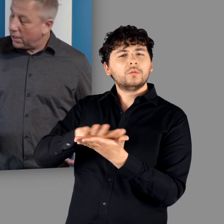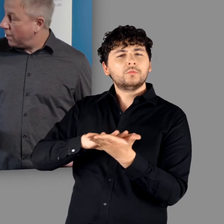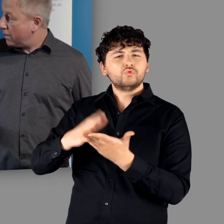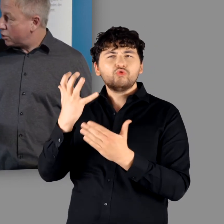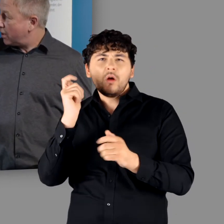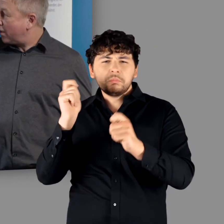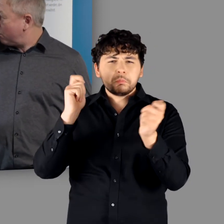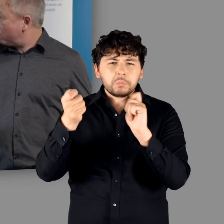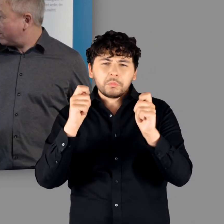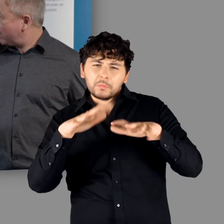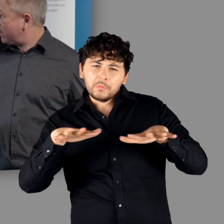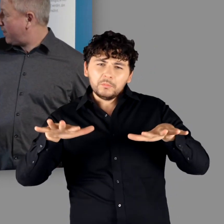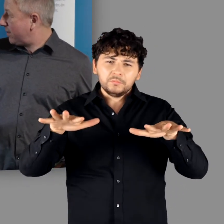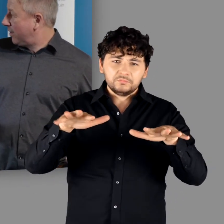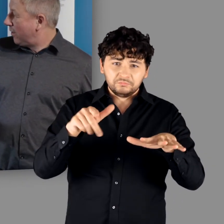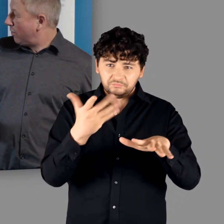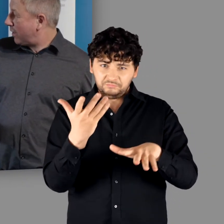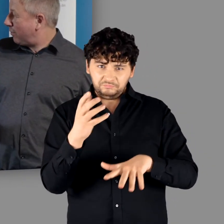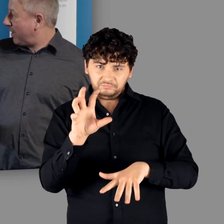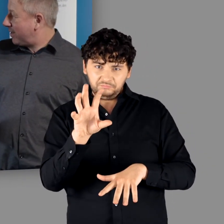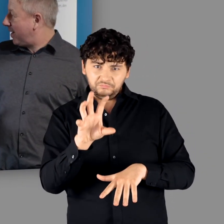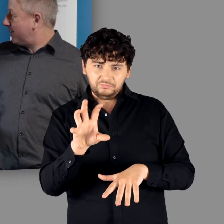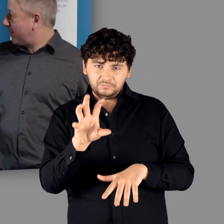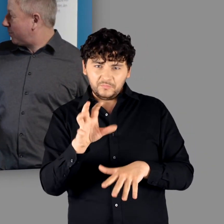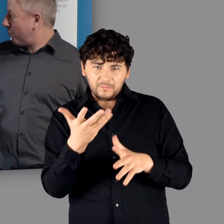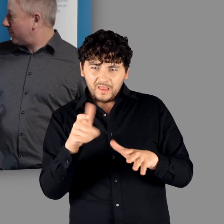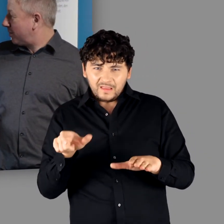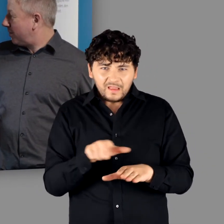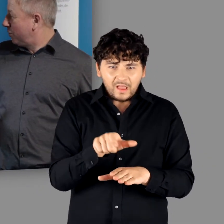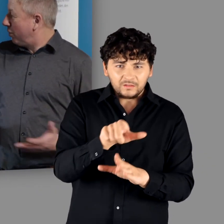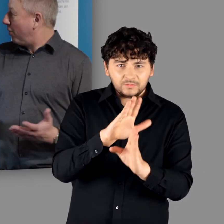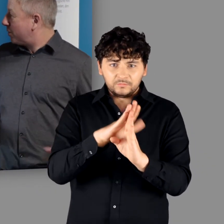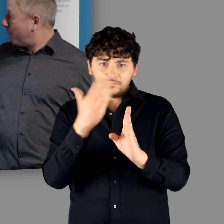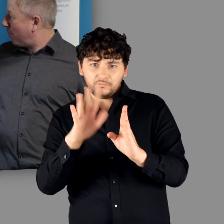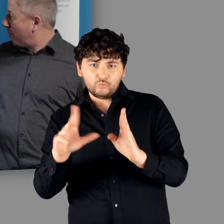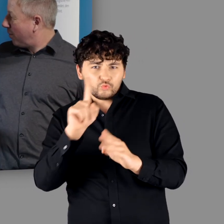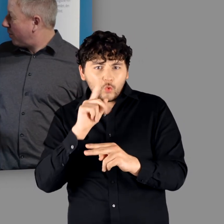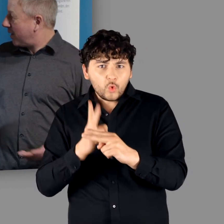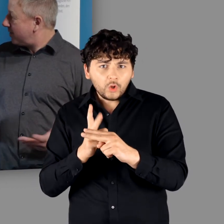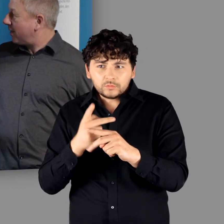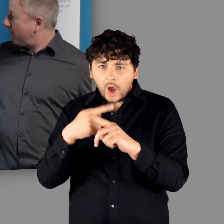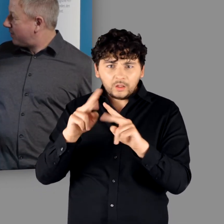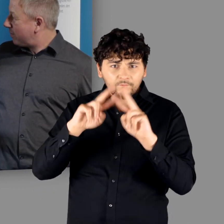steinernen Monumentalität vorzustellen und auf der anderen Rheinseite nur Holzbau und eine ganz andere Welt.